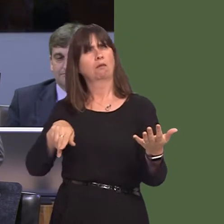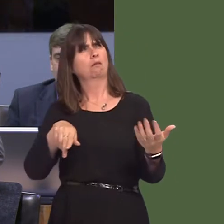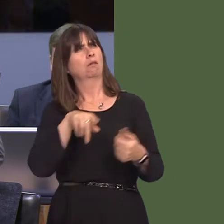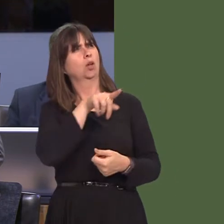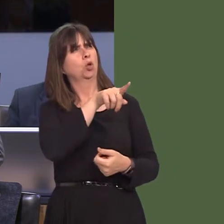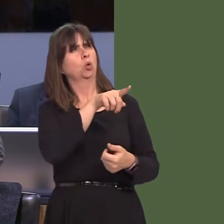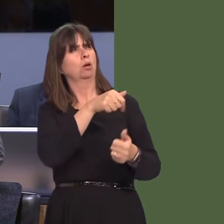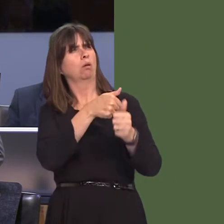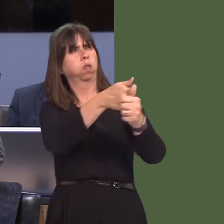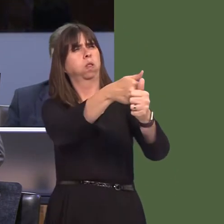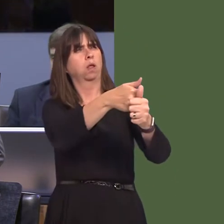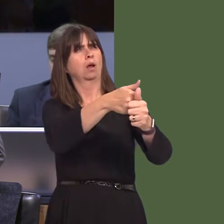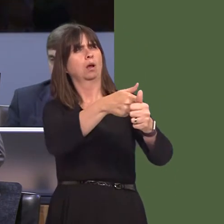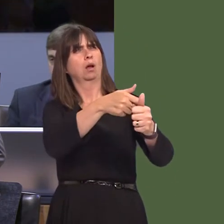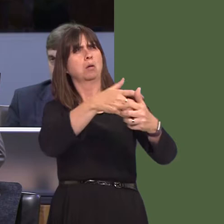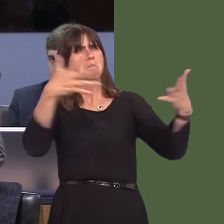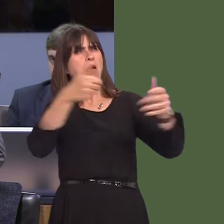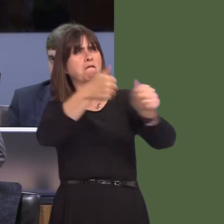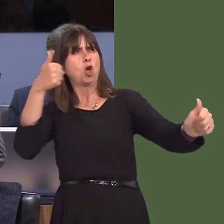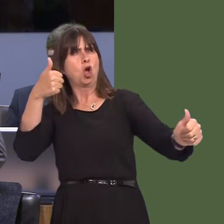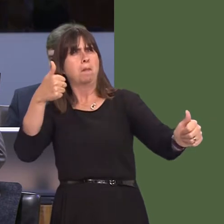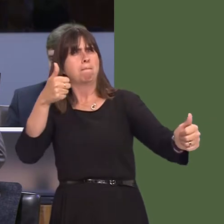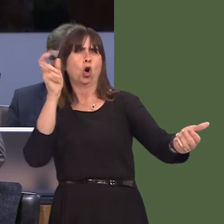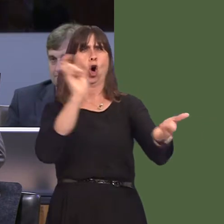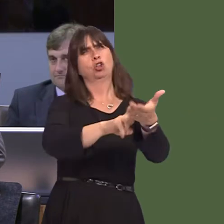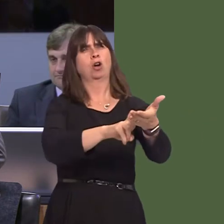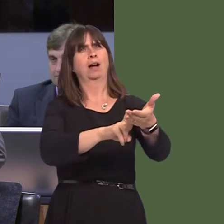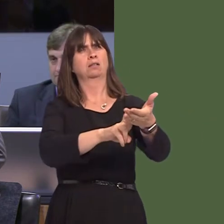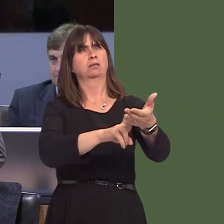your dislike of the comments that were made and withdrawing that support from that small